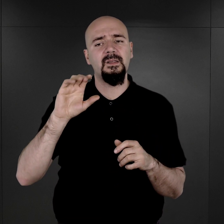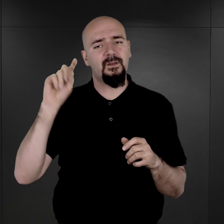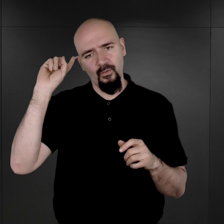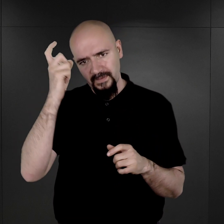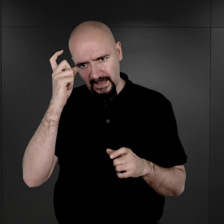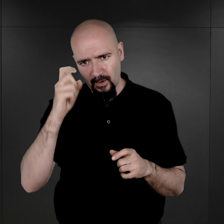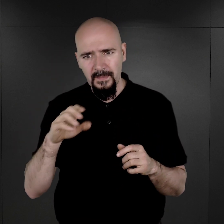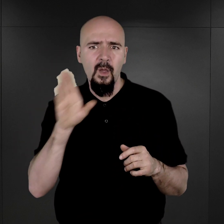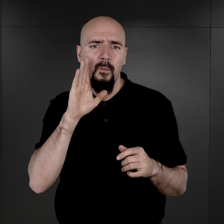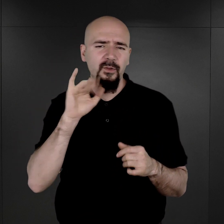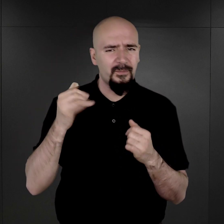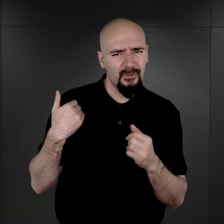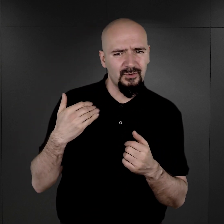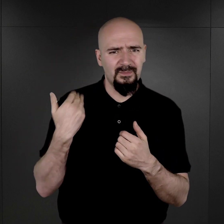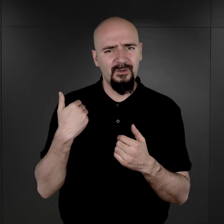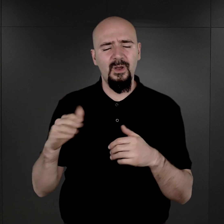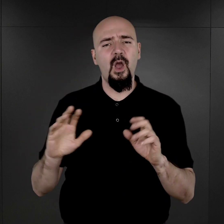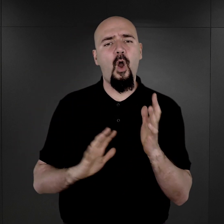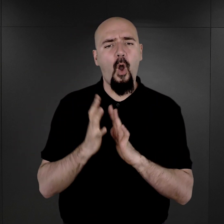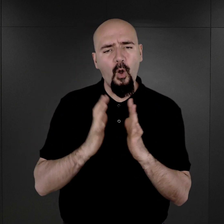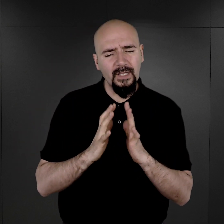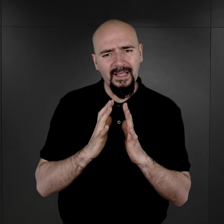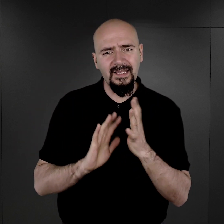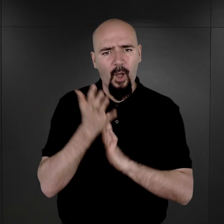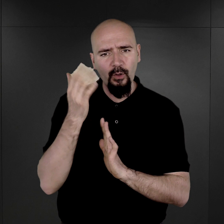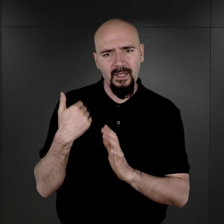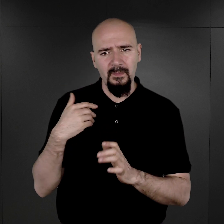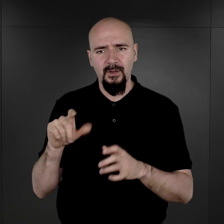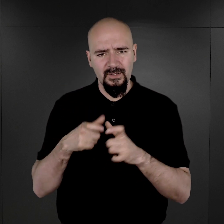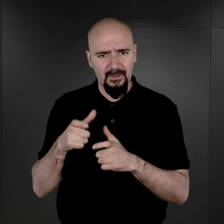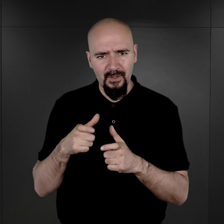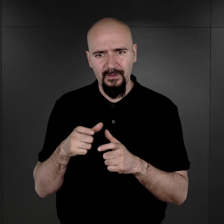Podobno już nawet ogień był podłożony pod nie. No, to ja się tutaj powołuję oczywiście na to,